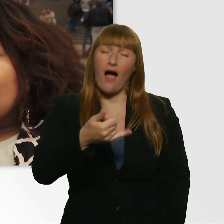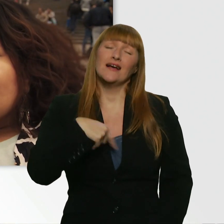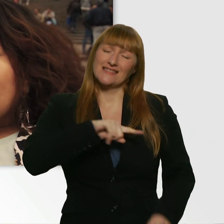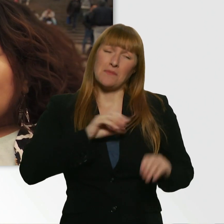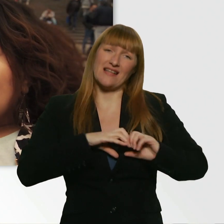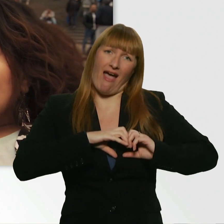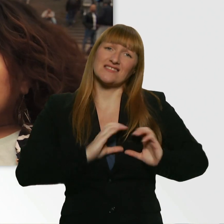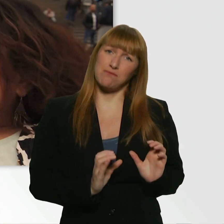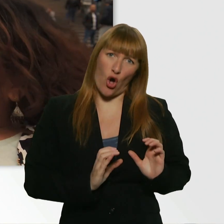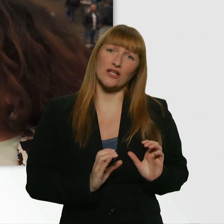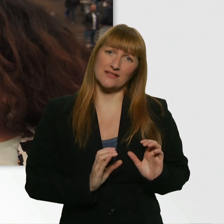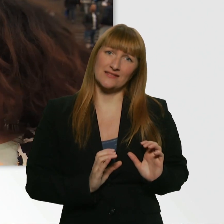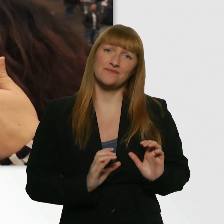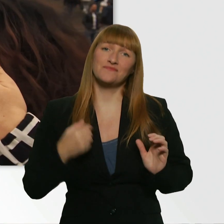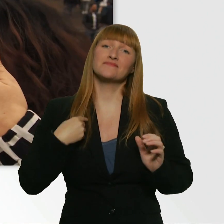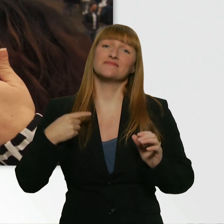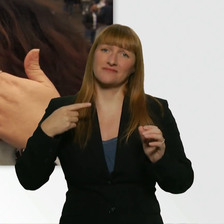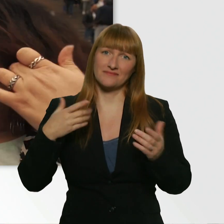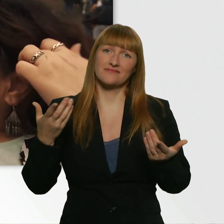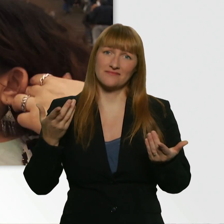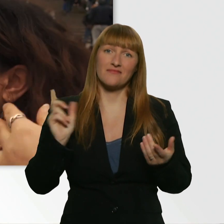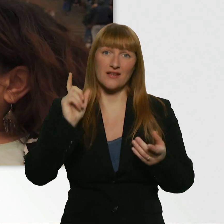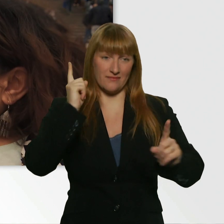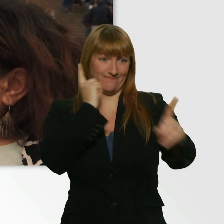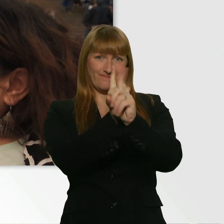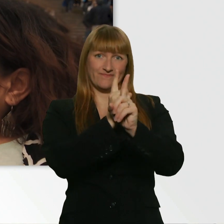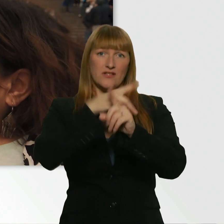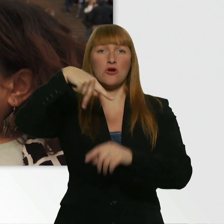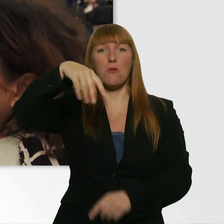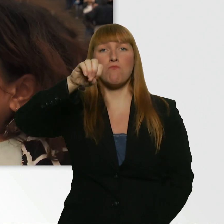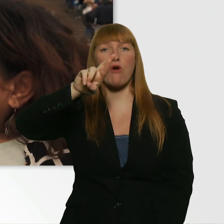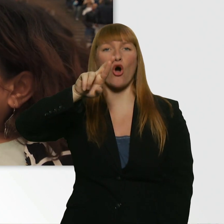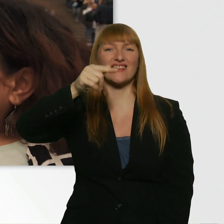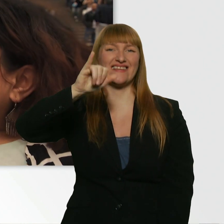Ich hab direkt den Portier gefragt, das war so ein bisschen älterer Herr.